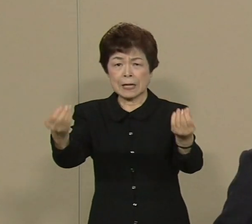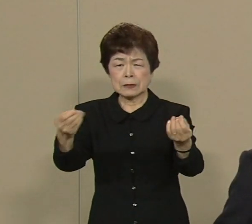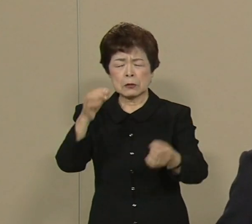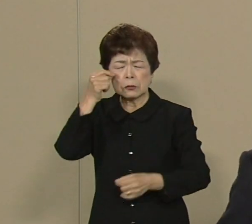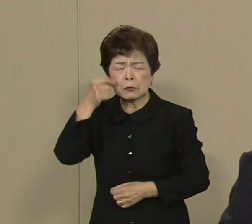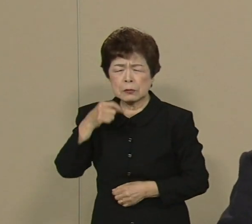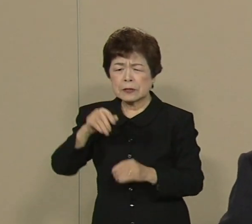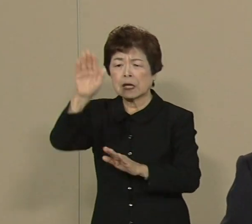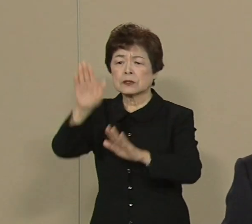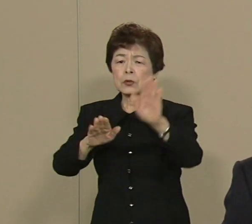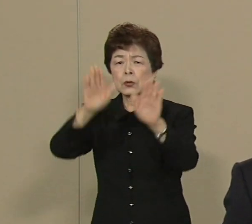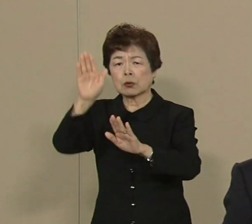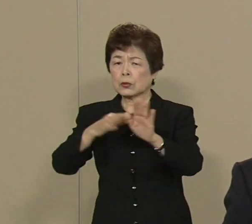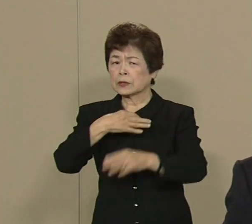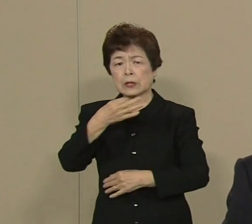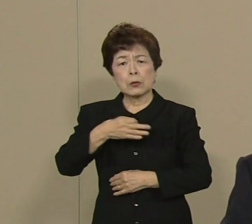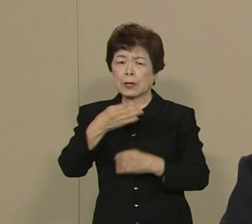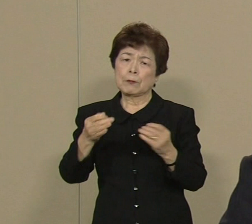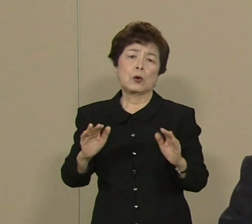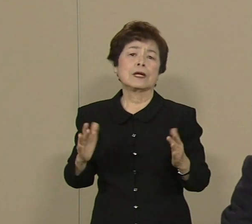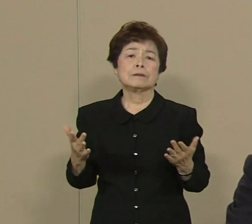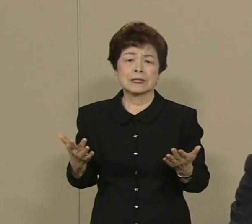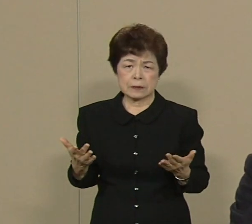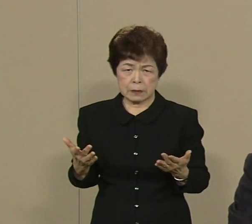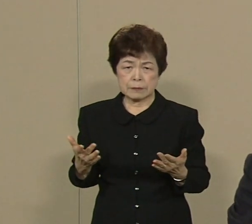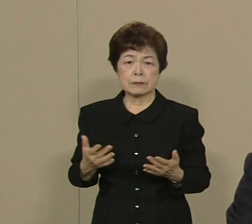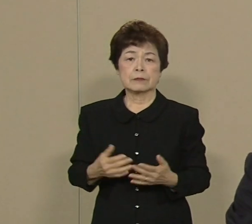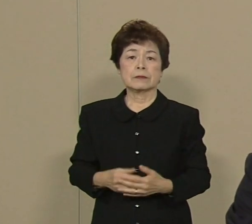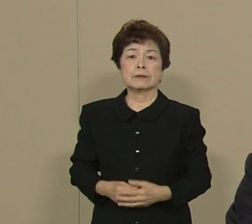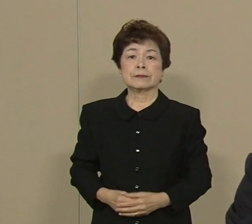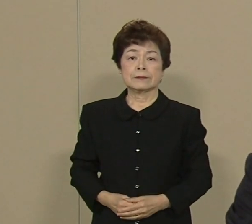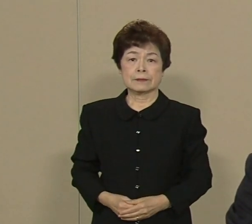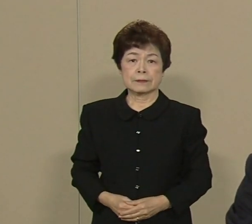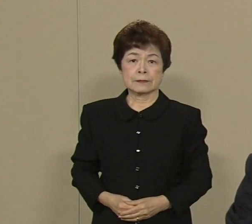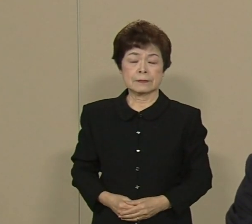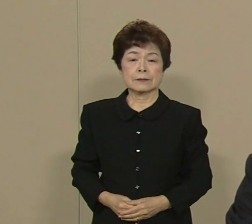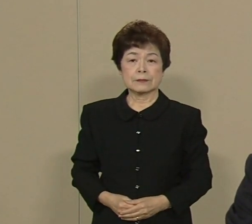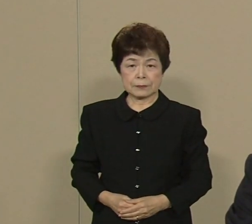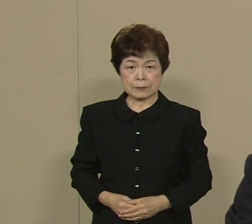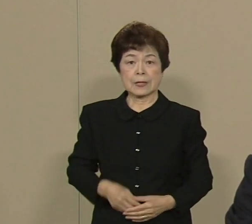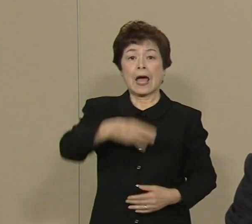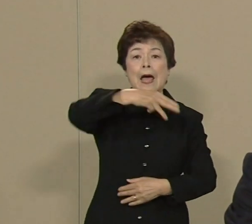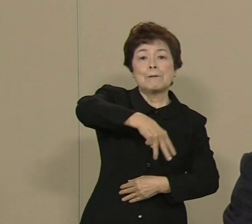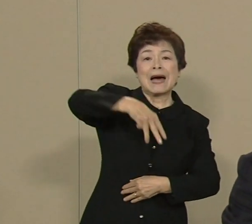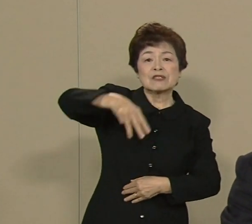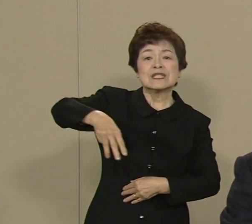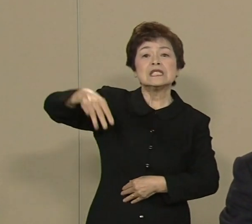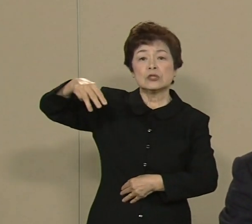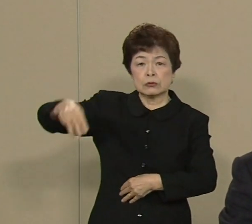もう 声も出なくなってしまった わけであります マグニチュード7クラスの